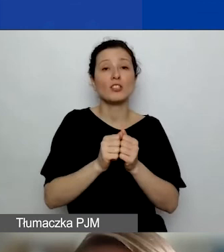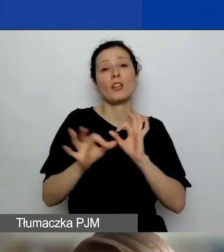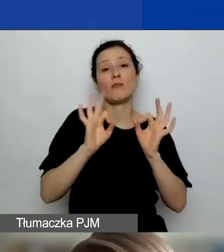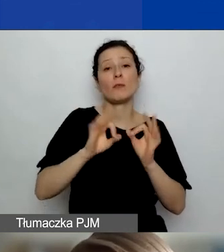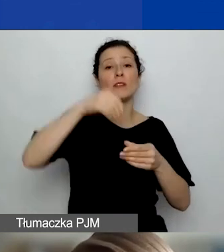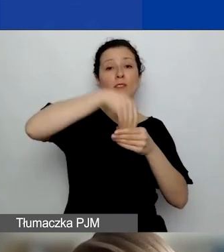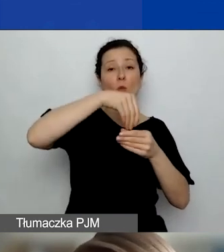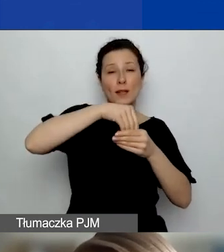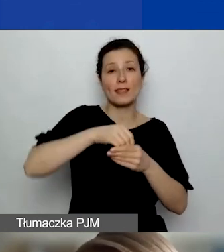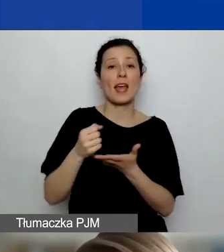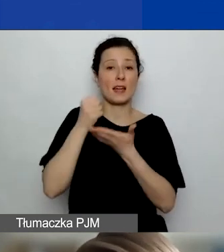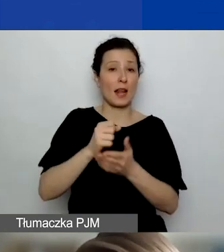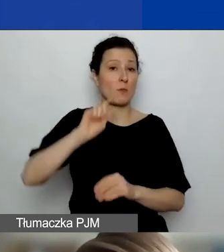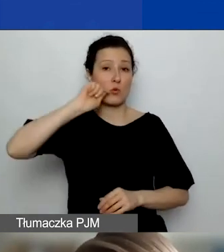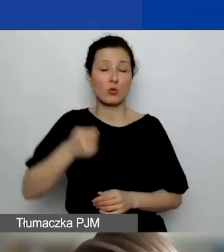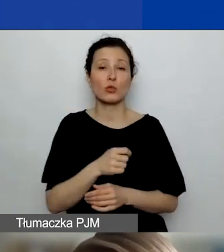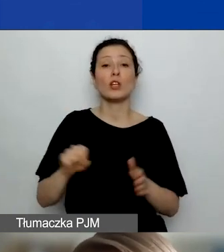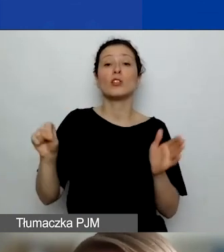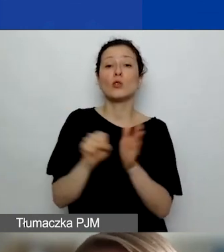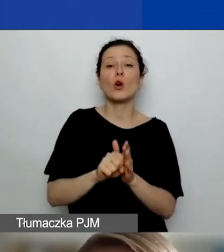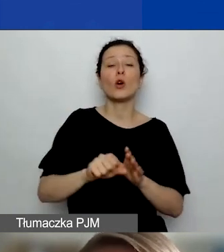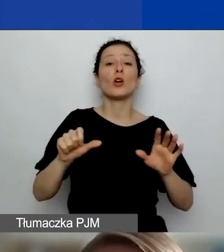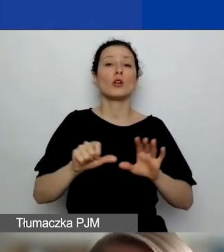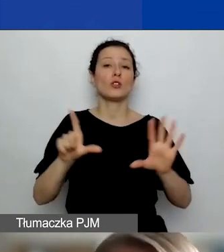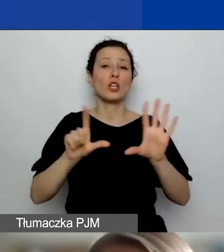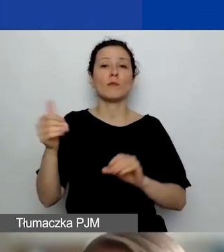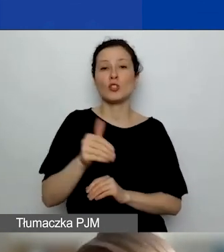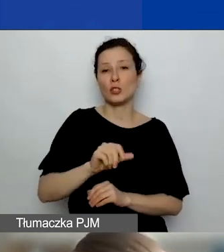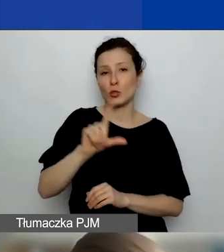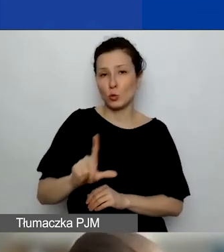To może być dofinansowanie do 7000 zł na jedną podróż albo na więcej.